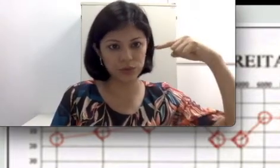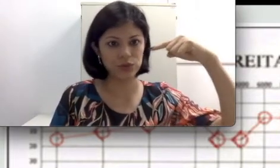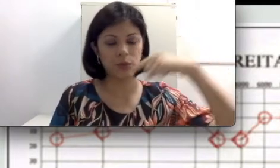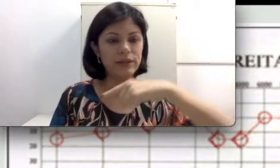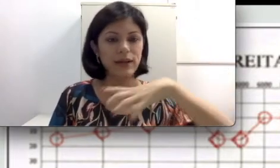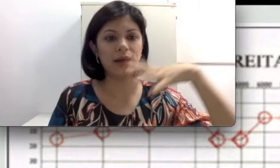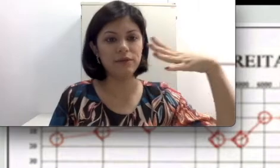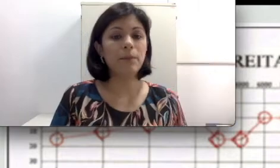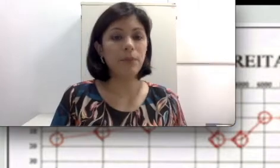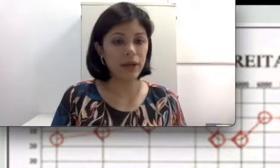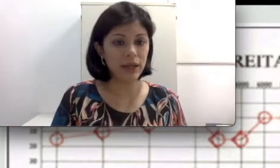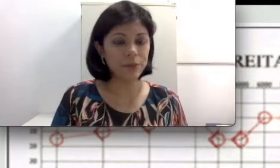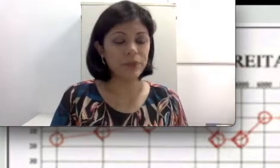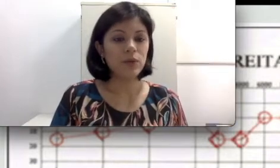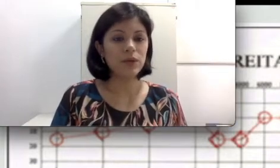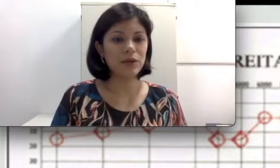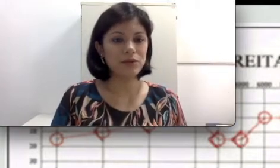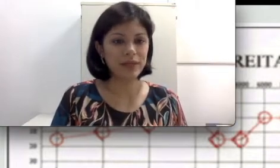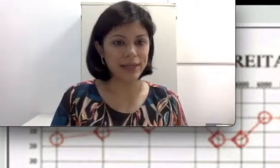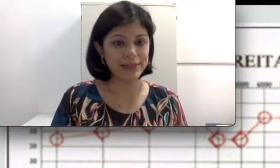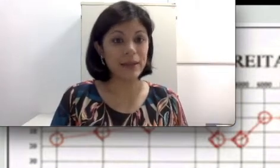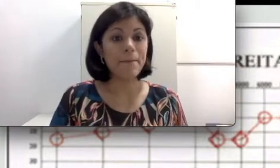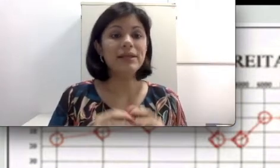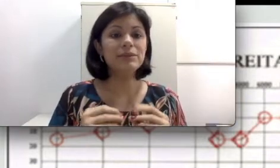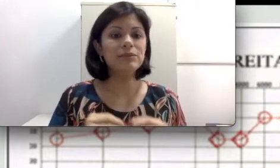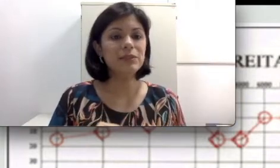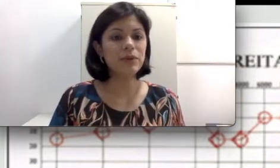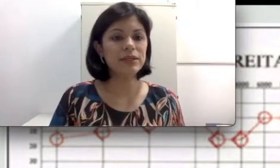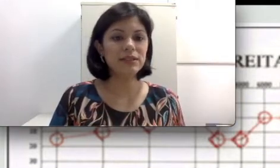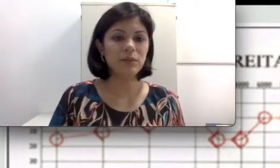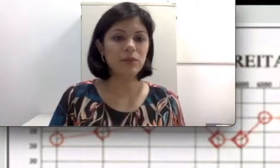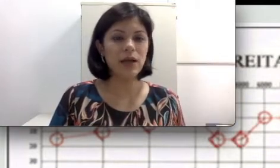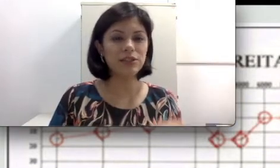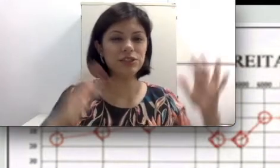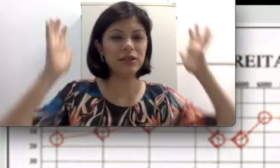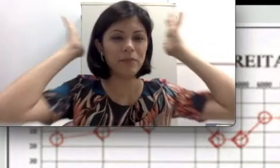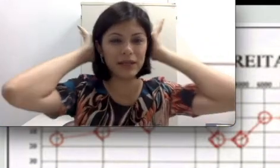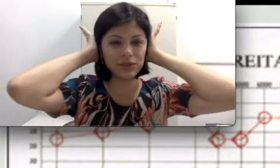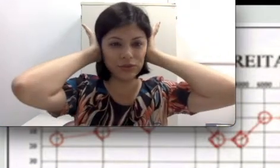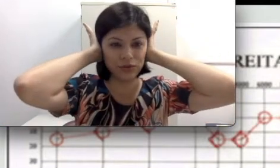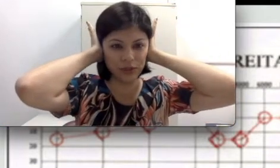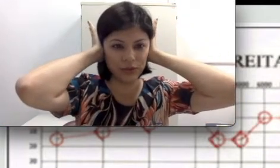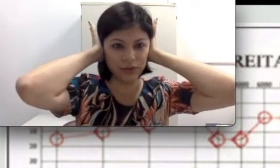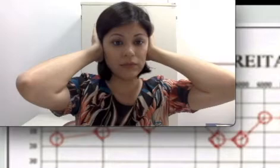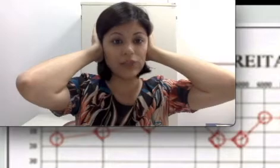e o som entrar. Porém o que que acontece? Mesmo se a gente tapasse os ouvidos, a gente